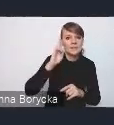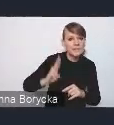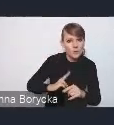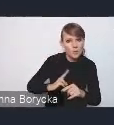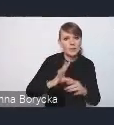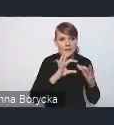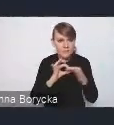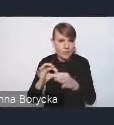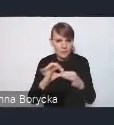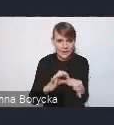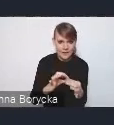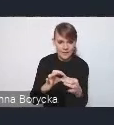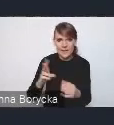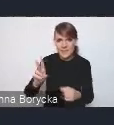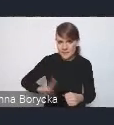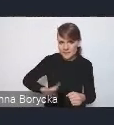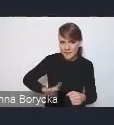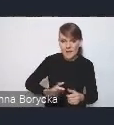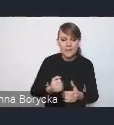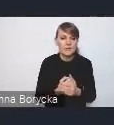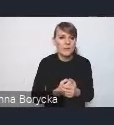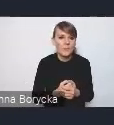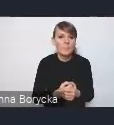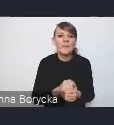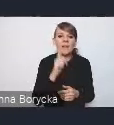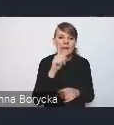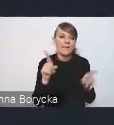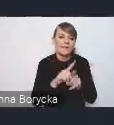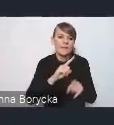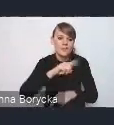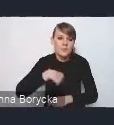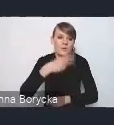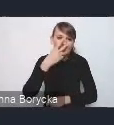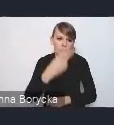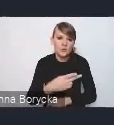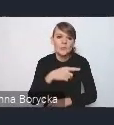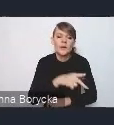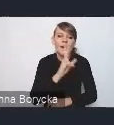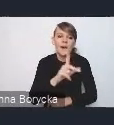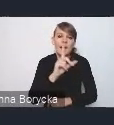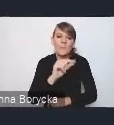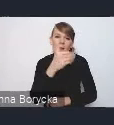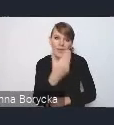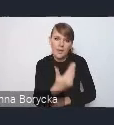ale także pośrednio widzimy KPM jako dokument politykę,